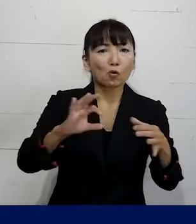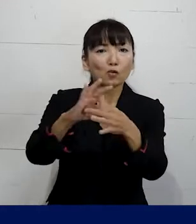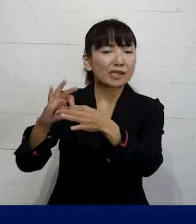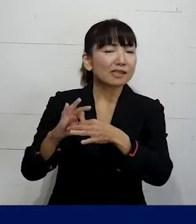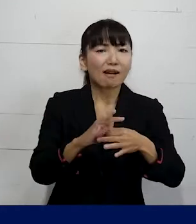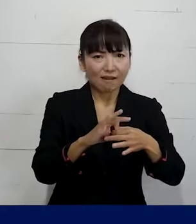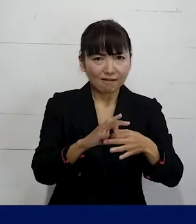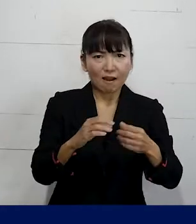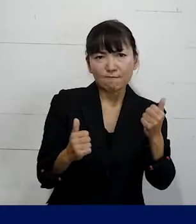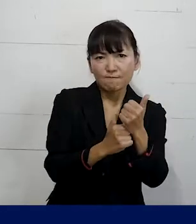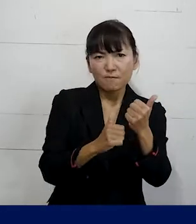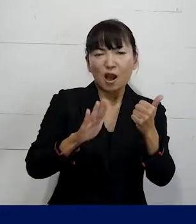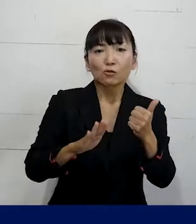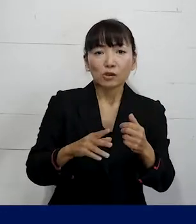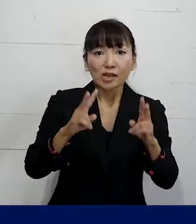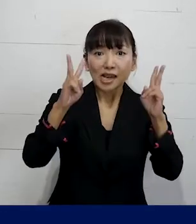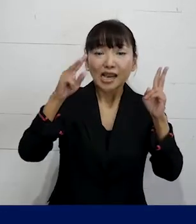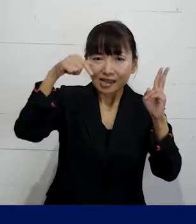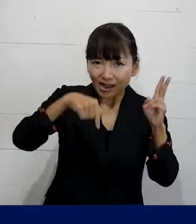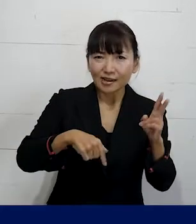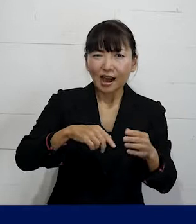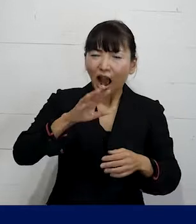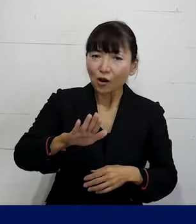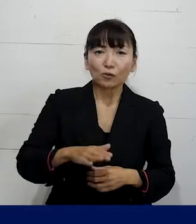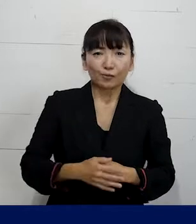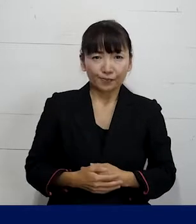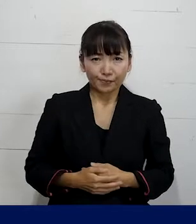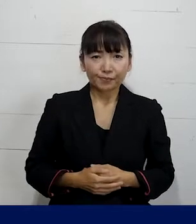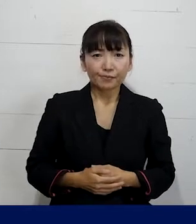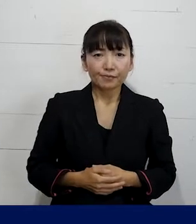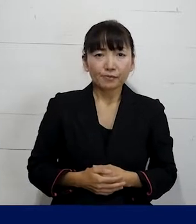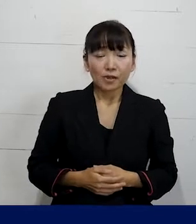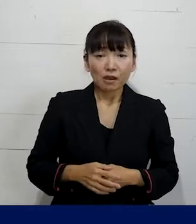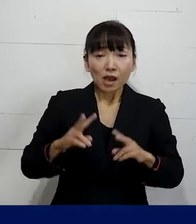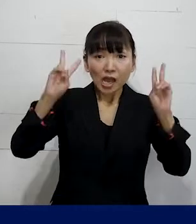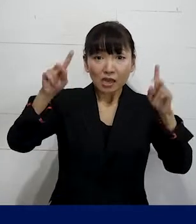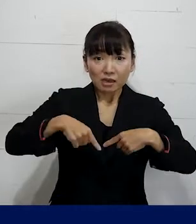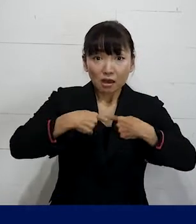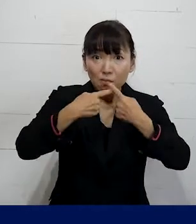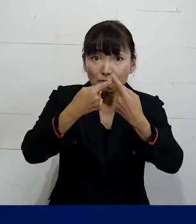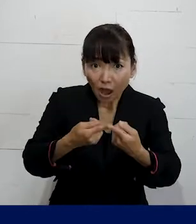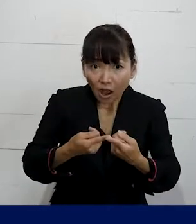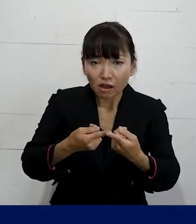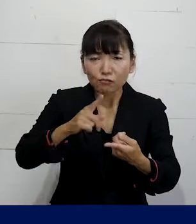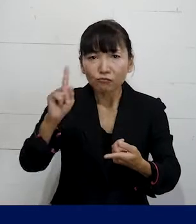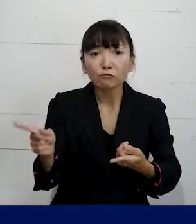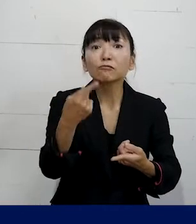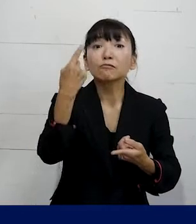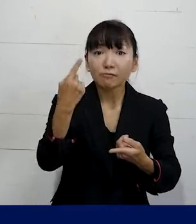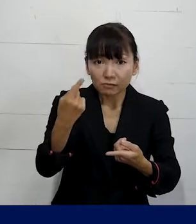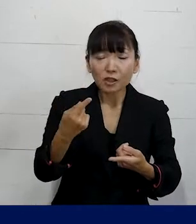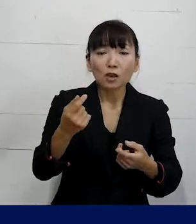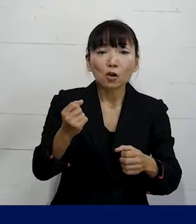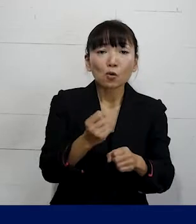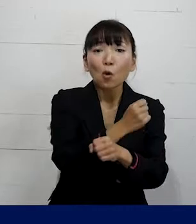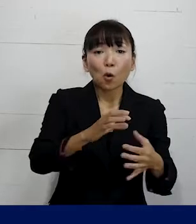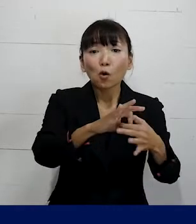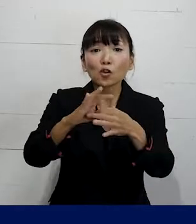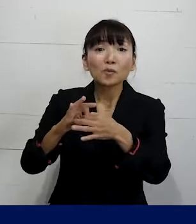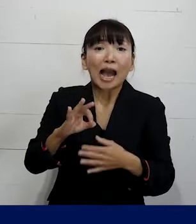労働組合が会社ごとにあって 入社をすると自動的にその労働組合の組合員になる